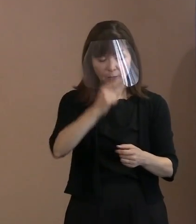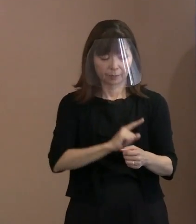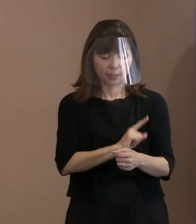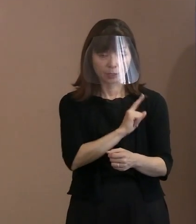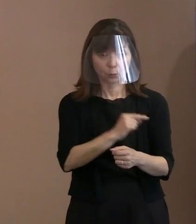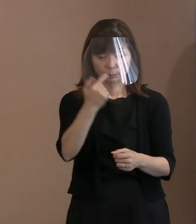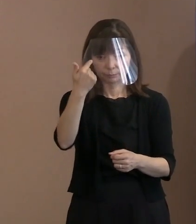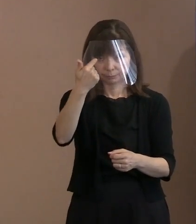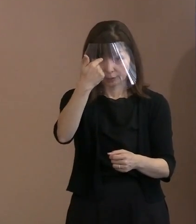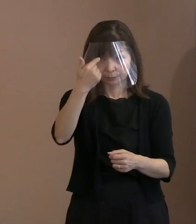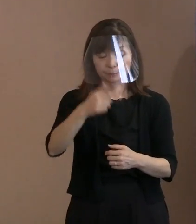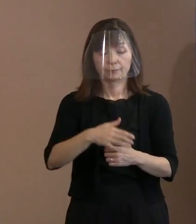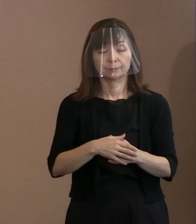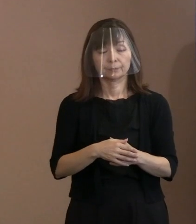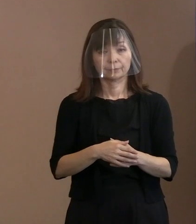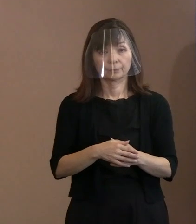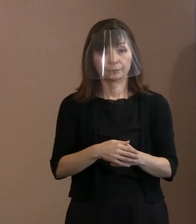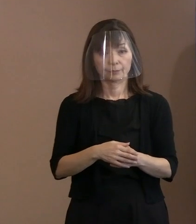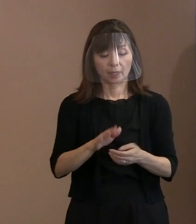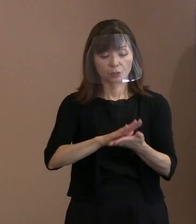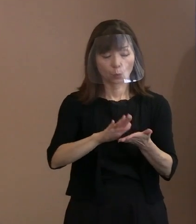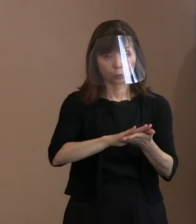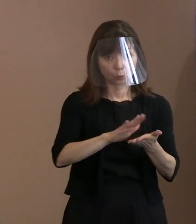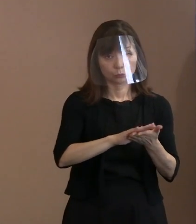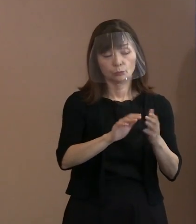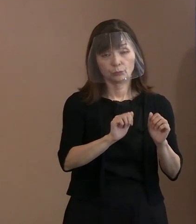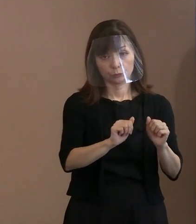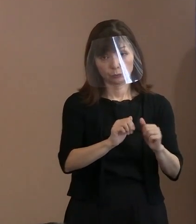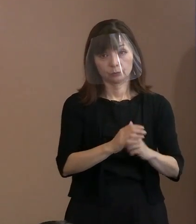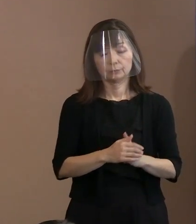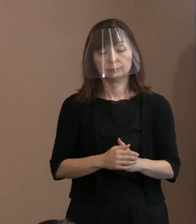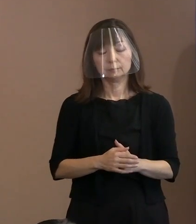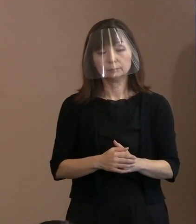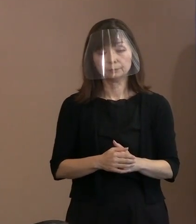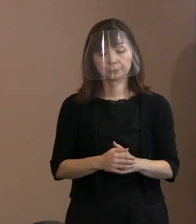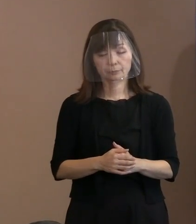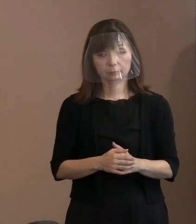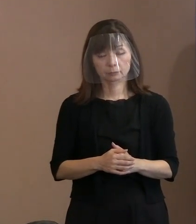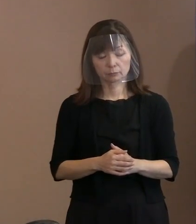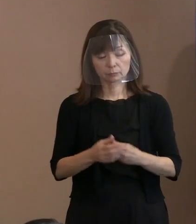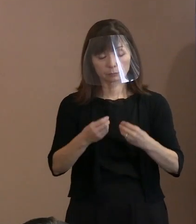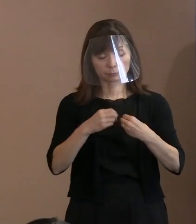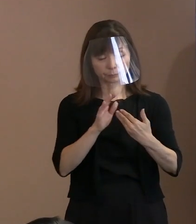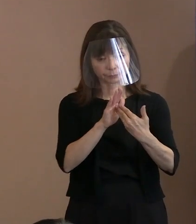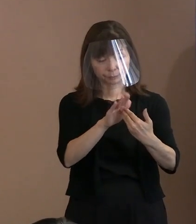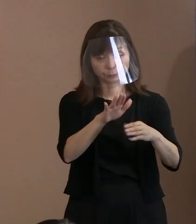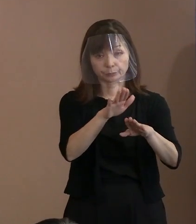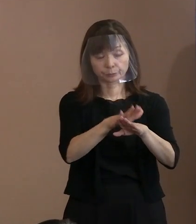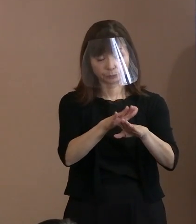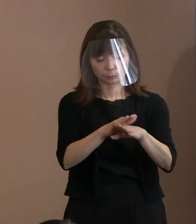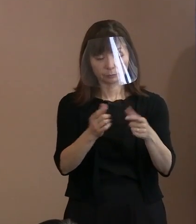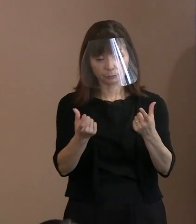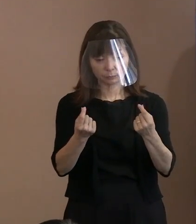ある意味で､今考えられている感染症対策を 徹底して行いますので､